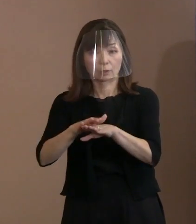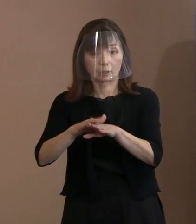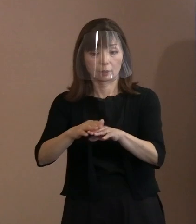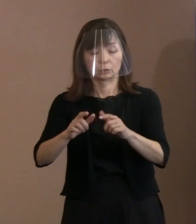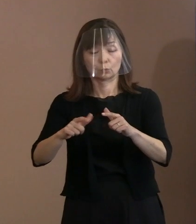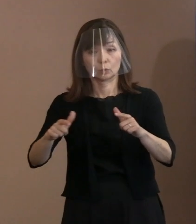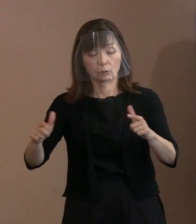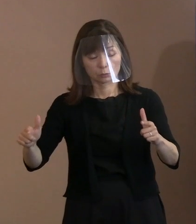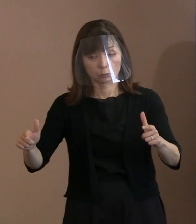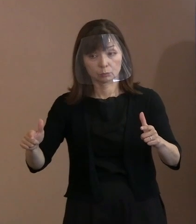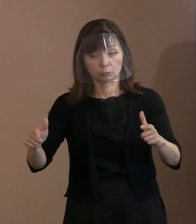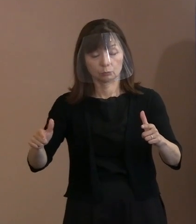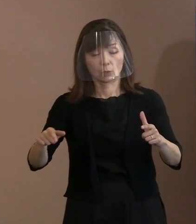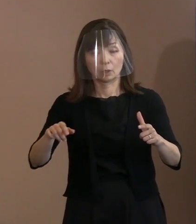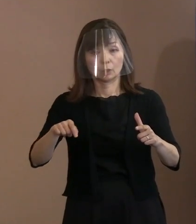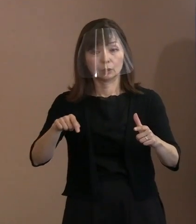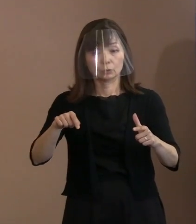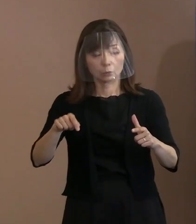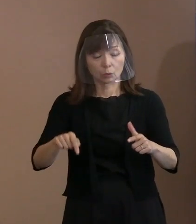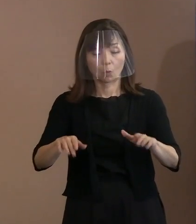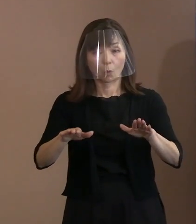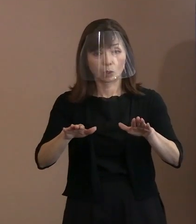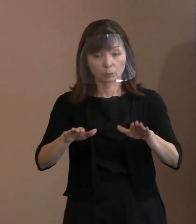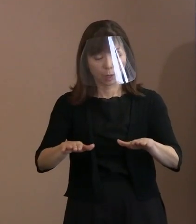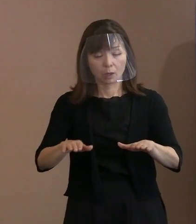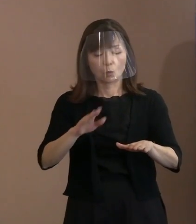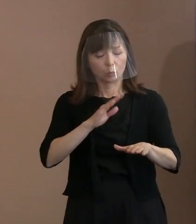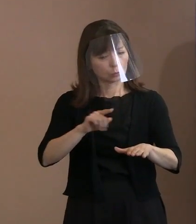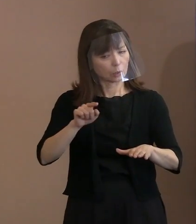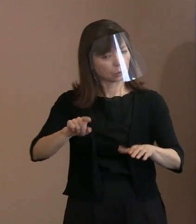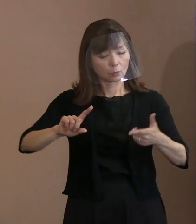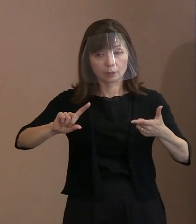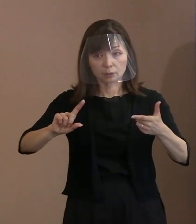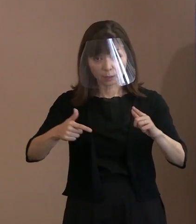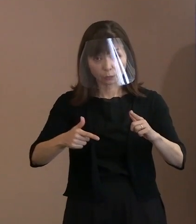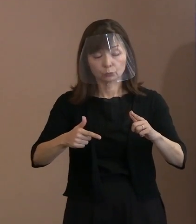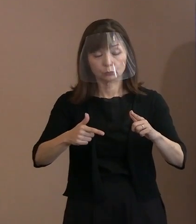いや､そうではないんだよっていうことを 強調したというふうなことですが､